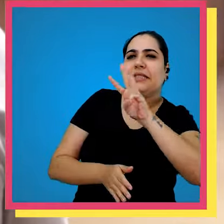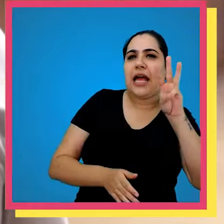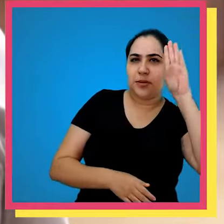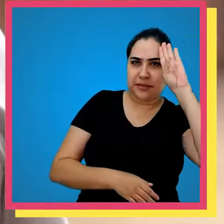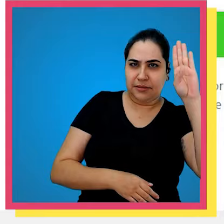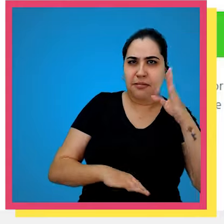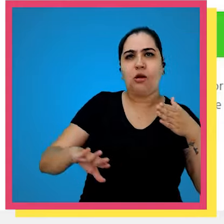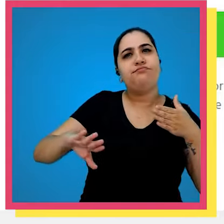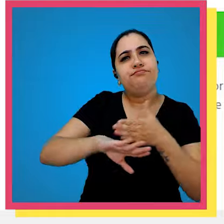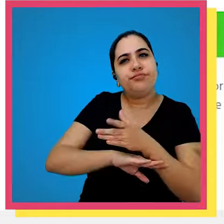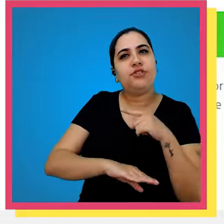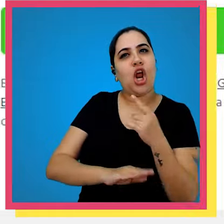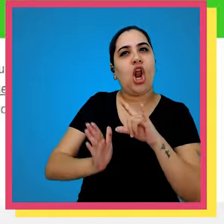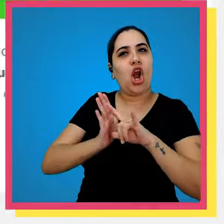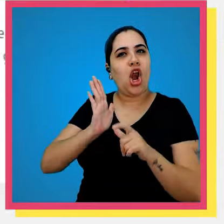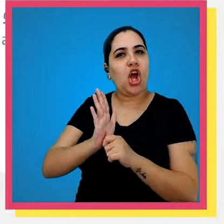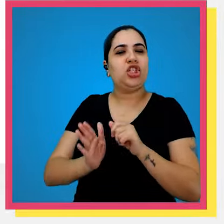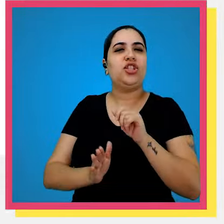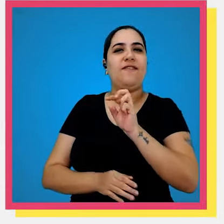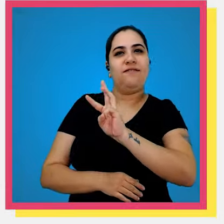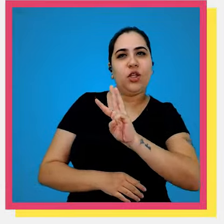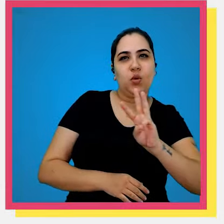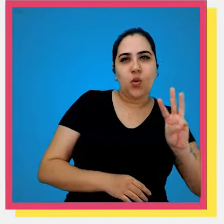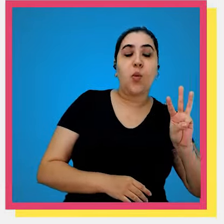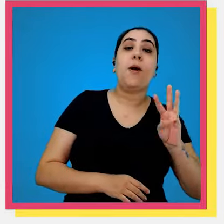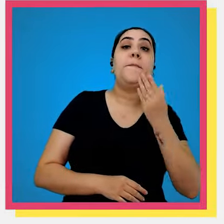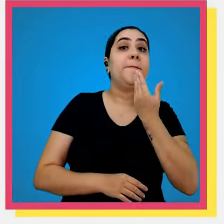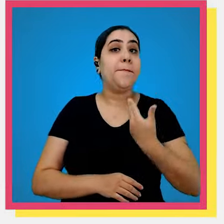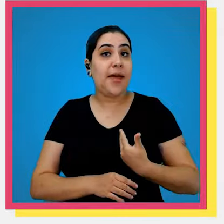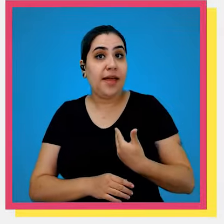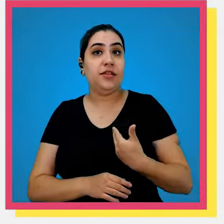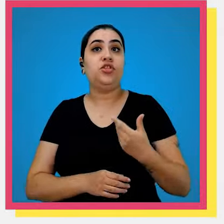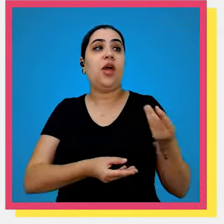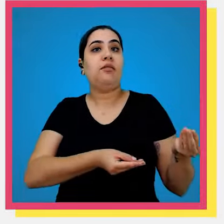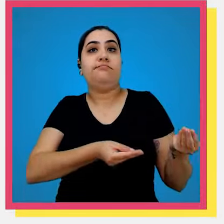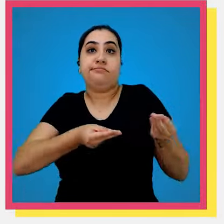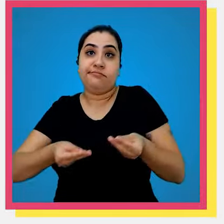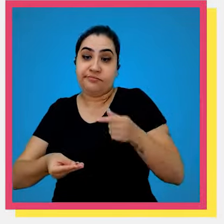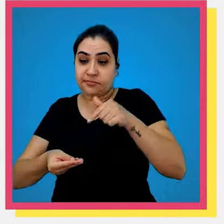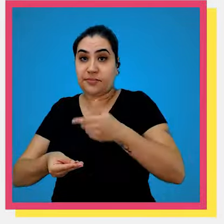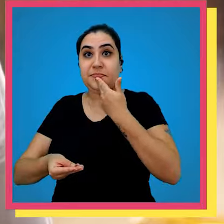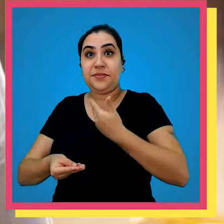principal ele acessa o nosso a nossa loja virtual solicito o pedido ele cai aqui no